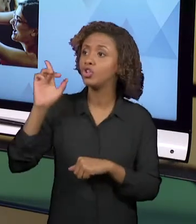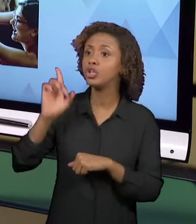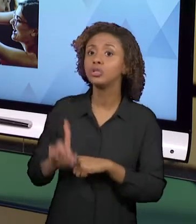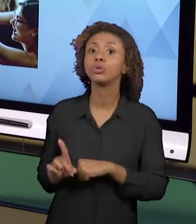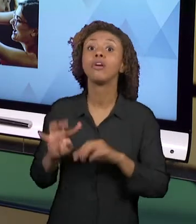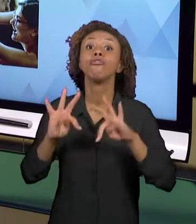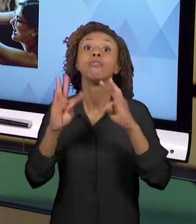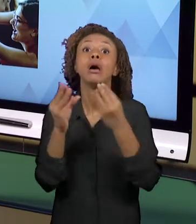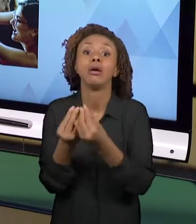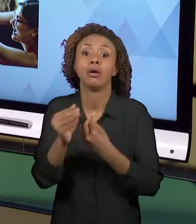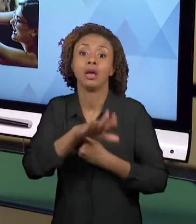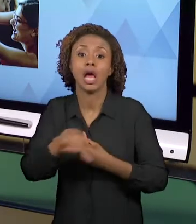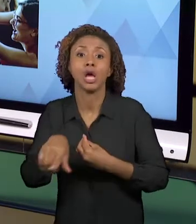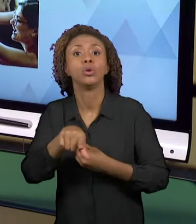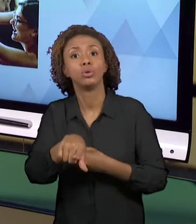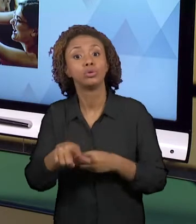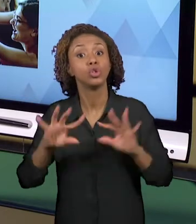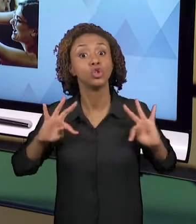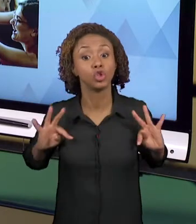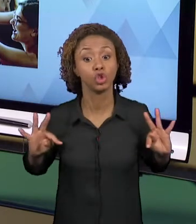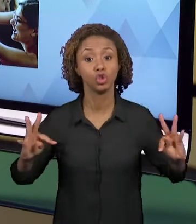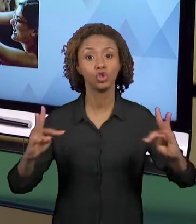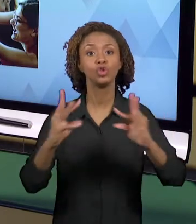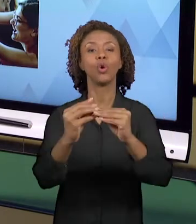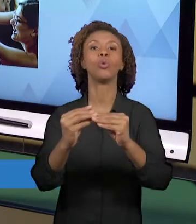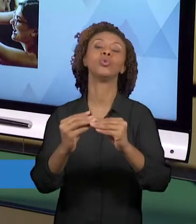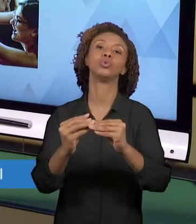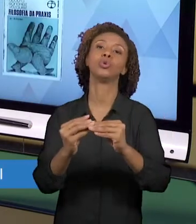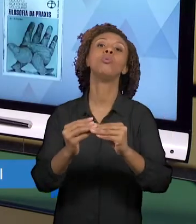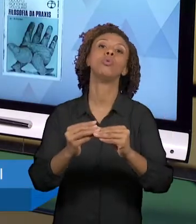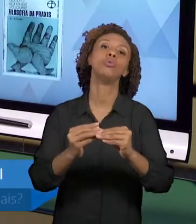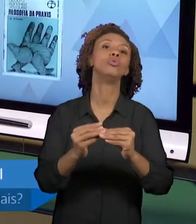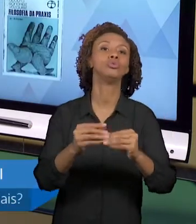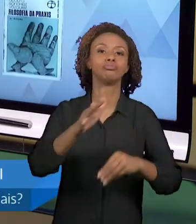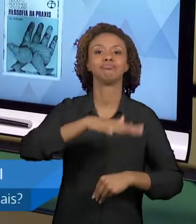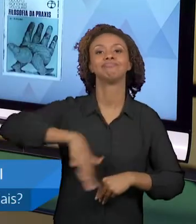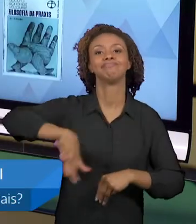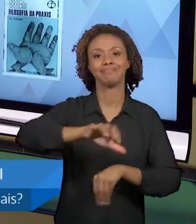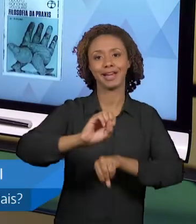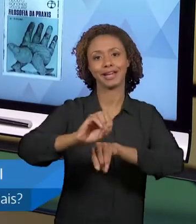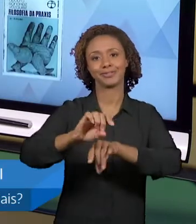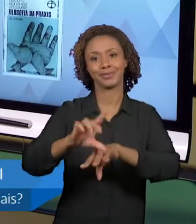ALUNOS, TODOS SÃO AGENTES EDUCADORES. E PARA